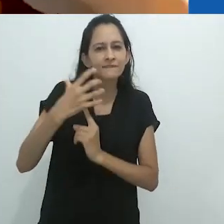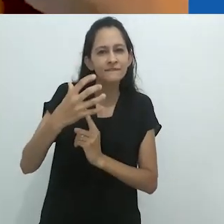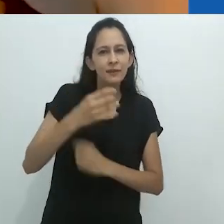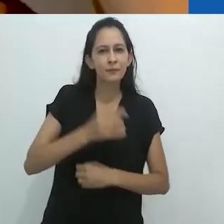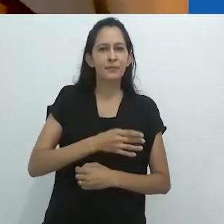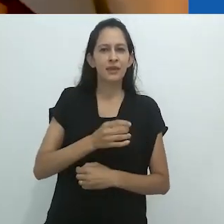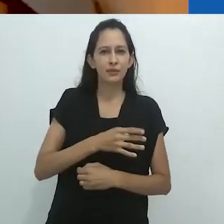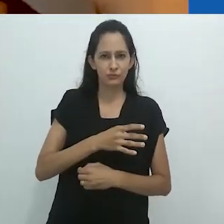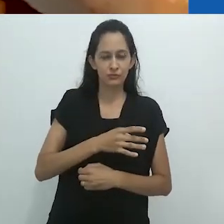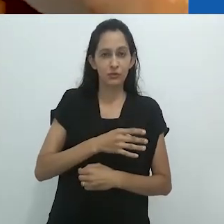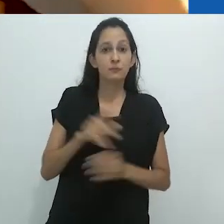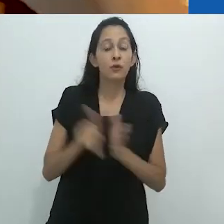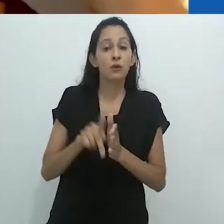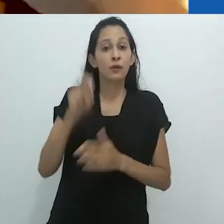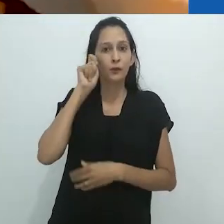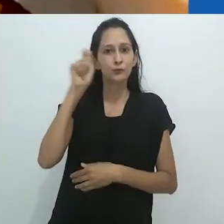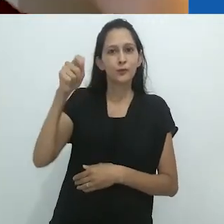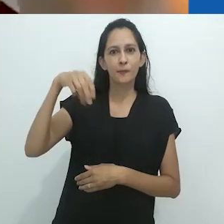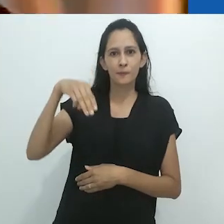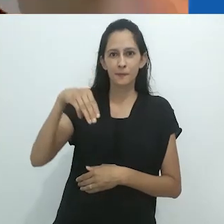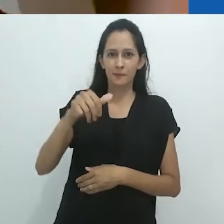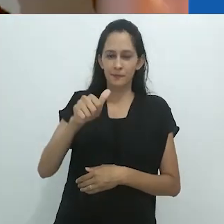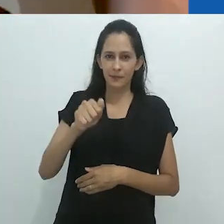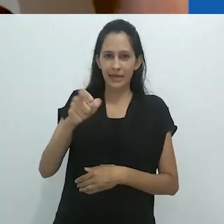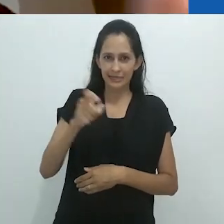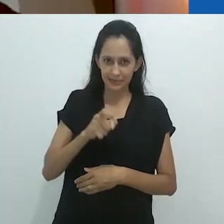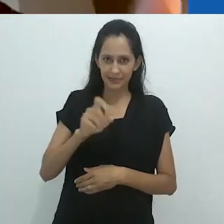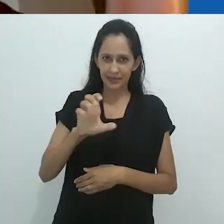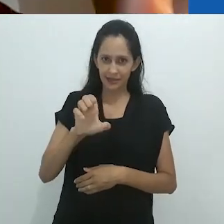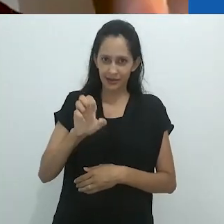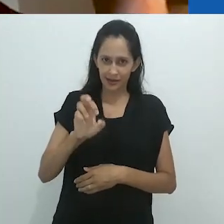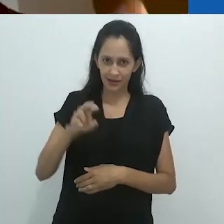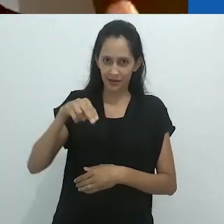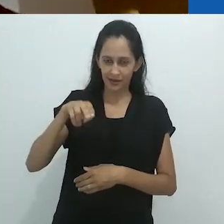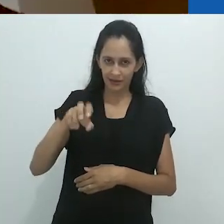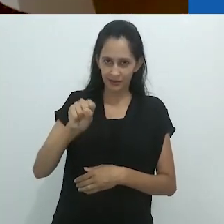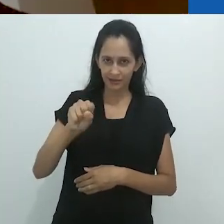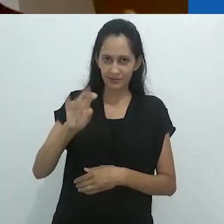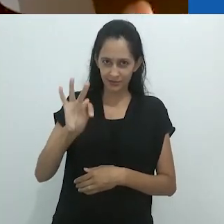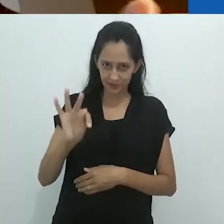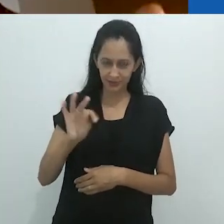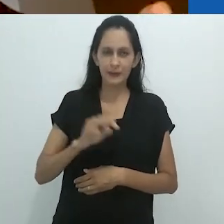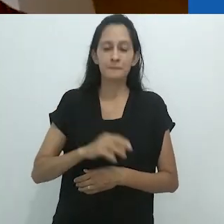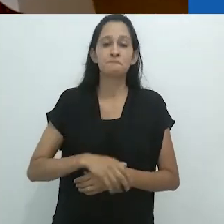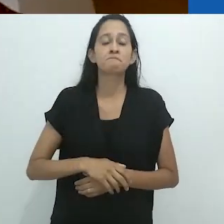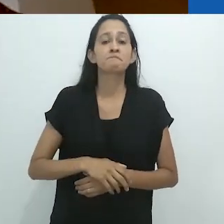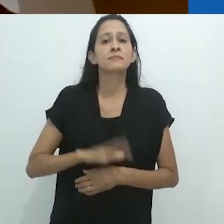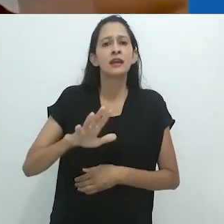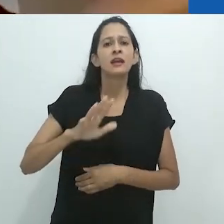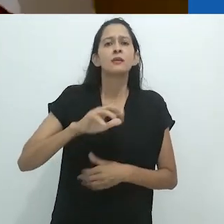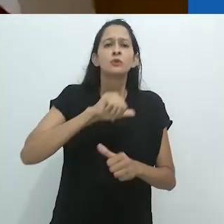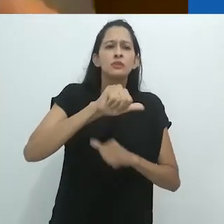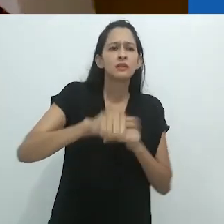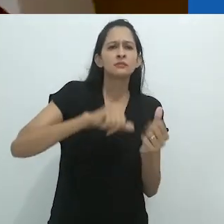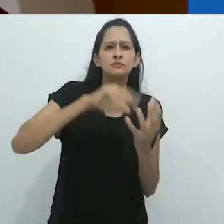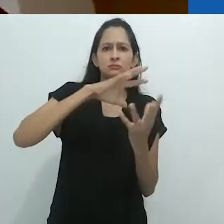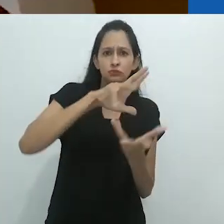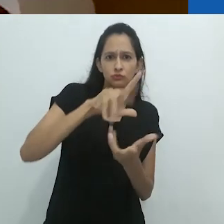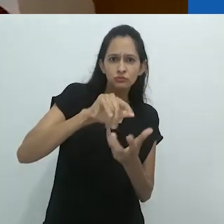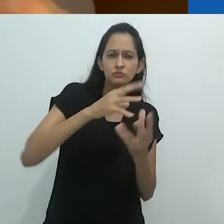Então o argumento é que, com a destruição planetária,